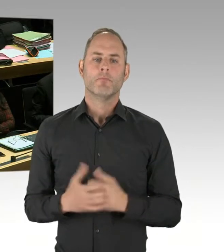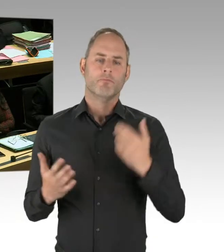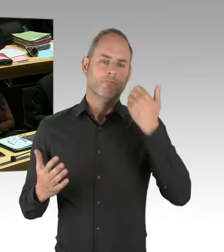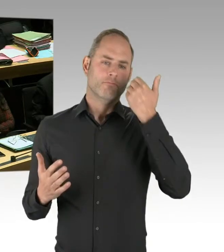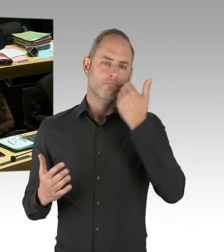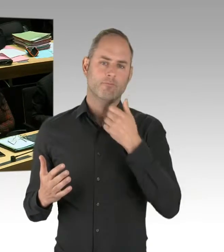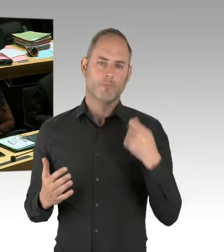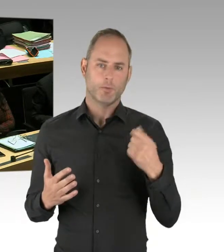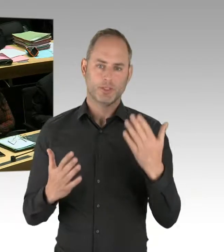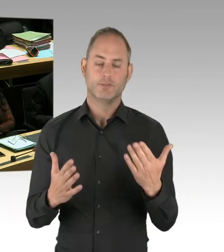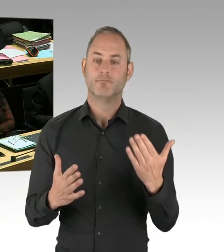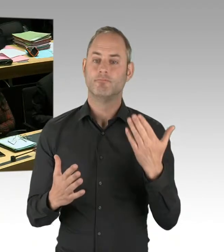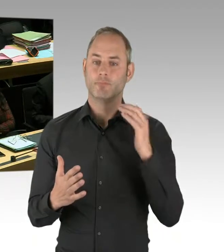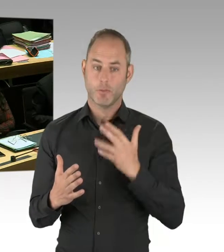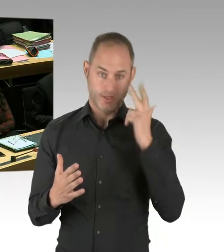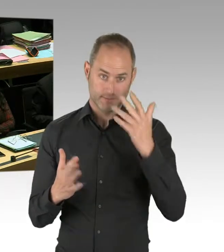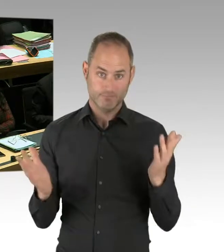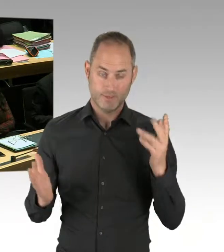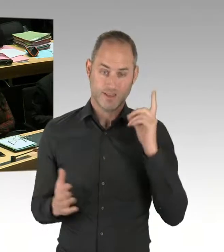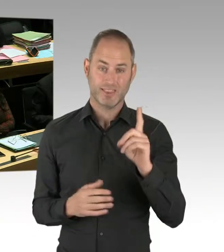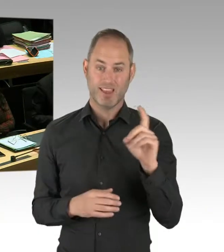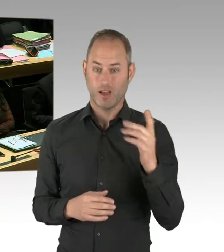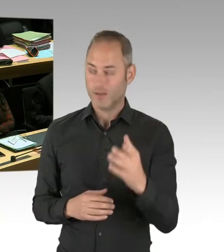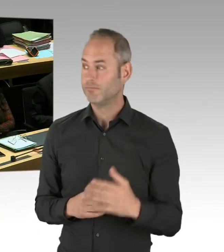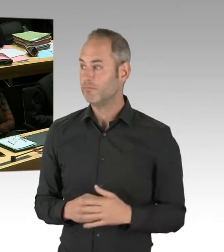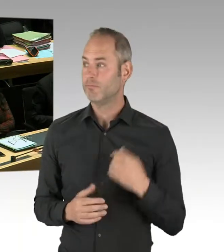Es gab nach meiner derzeitigen Kenntnis zwei Einsätze des Tasers